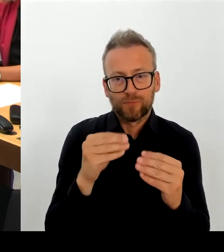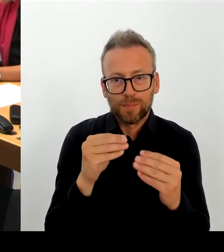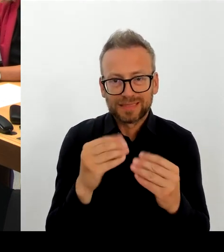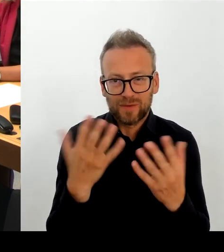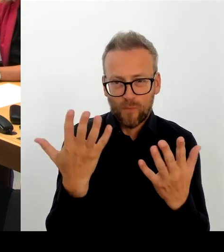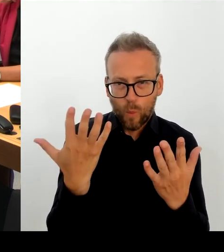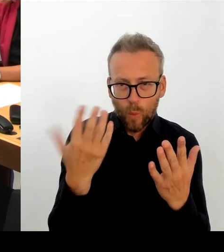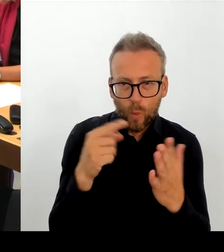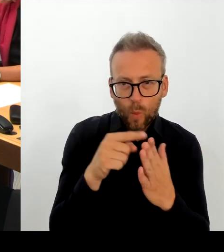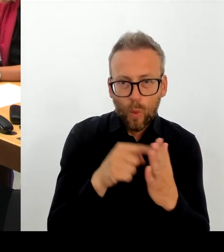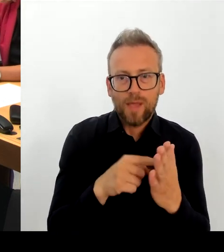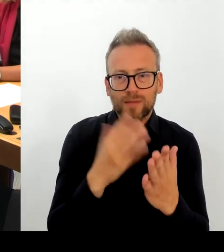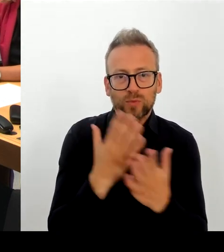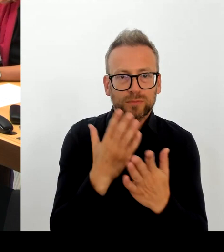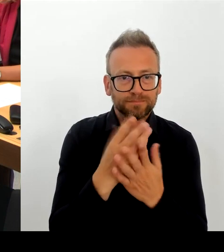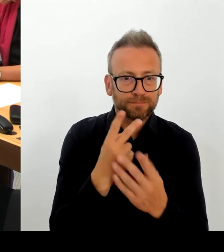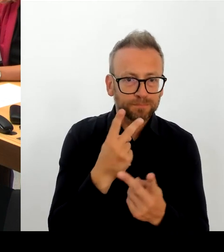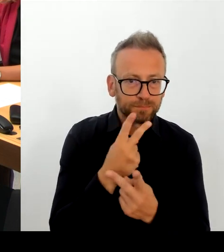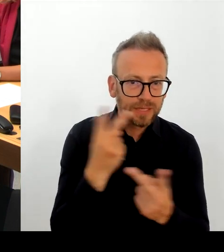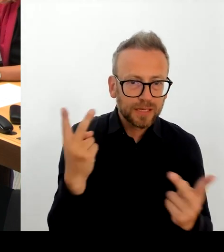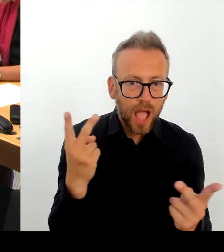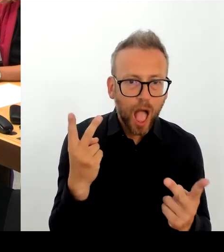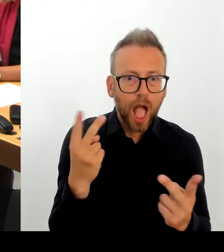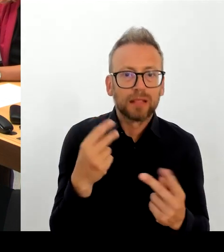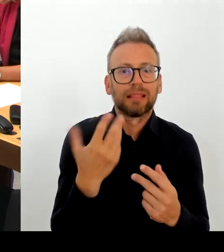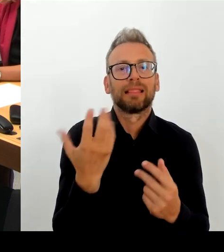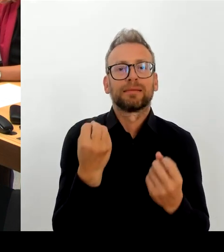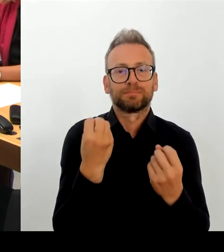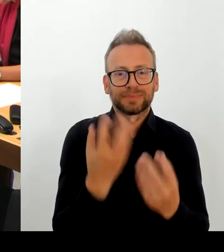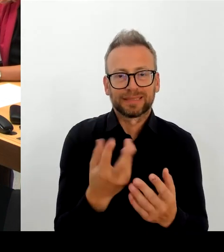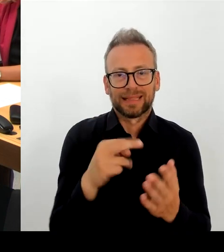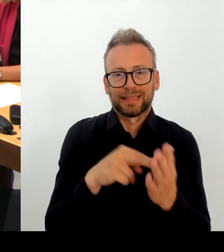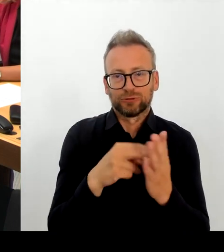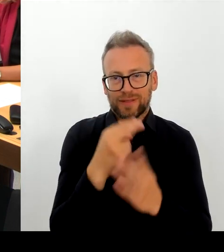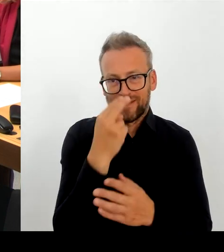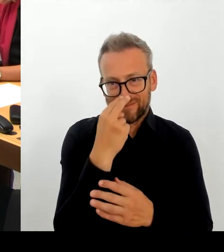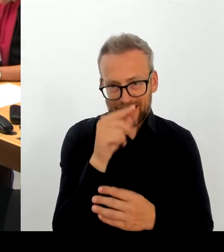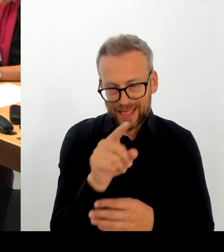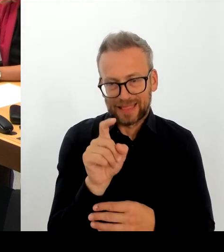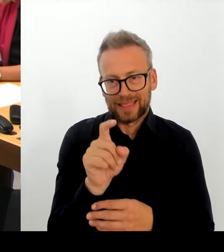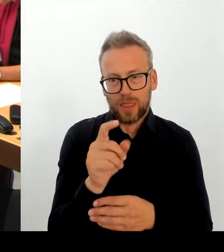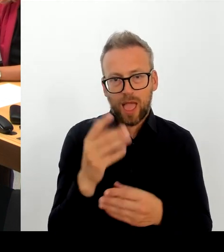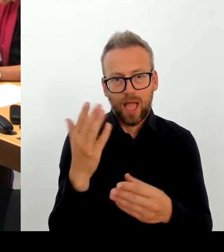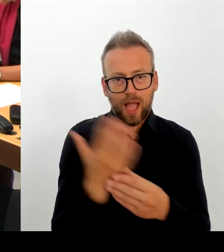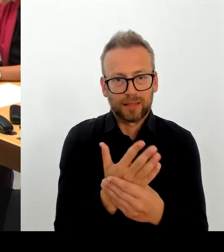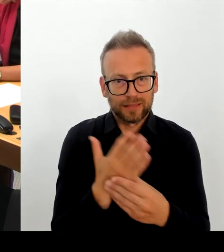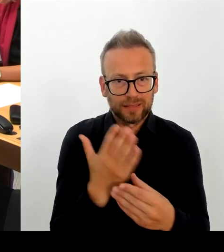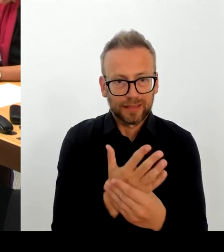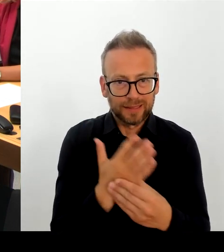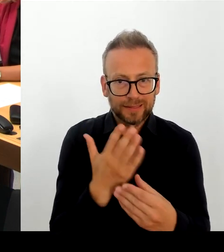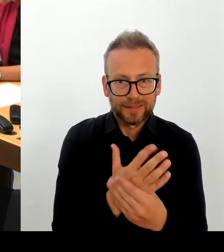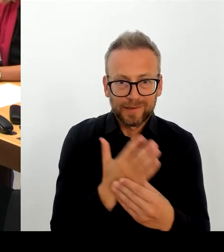Daten es sind, sie wiederherzustellen. Aber das Wichtigste ist: Wir müssen alles daran setzen, dass solche Fehler in Zukunft nicht mehr passieren.